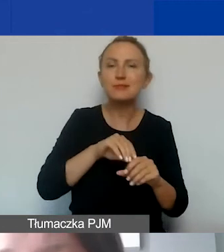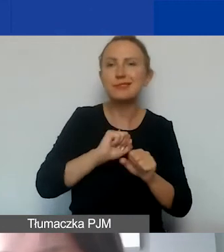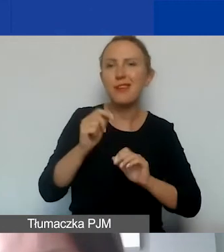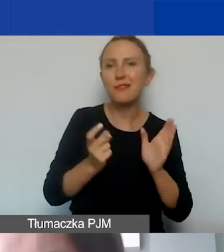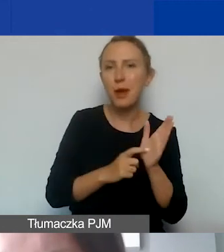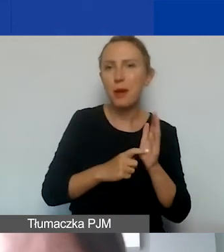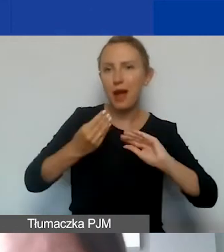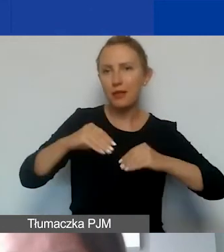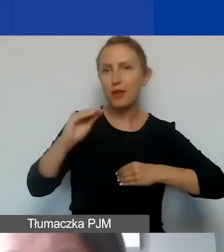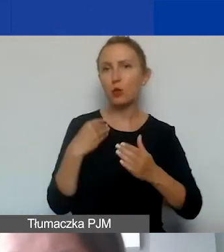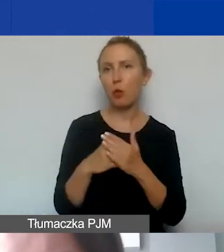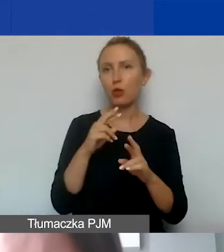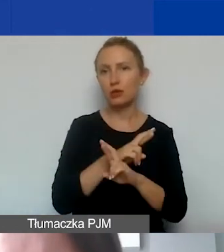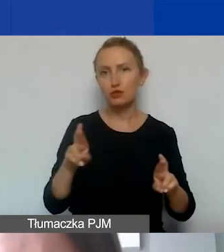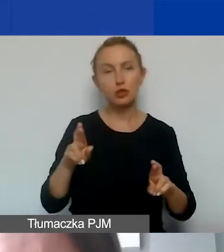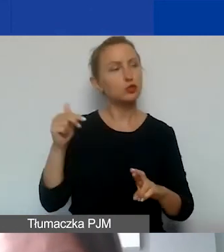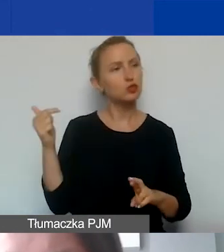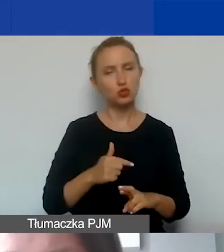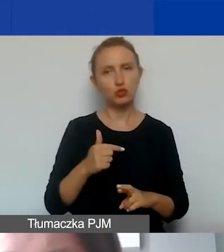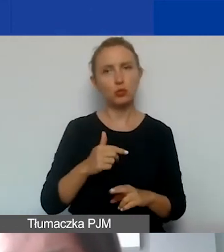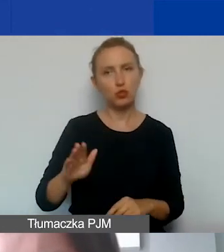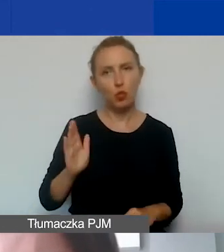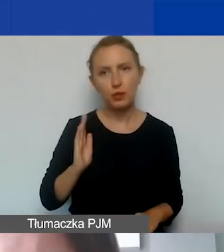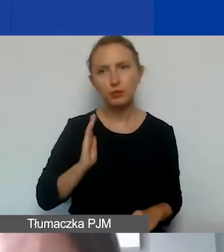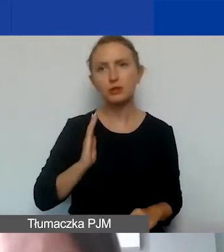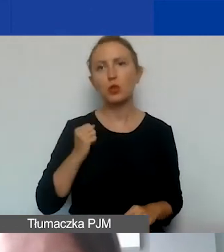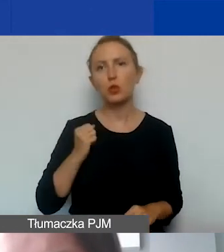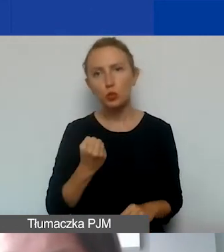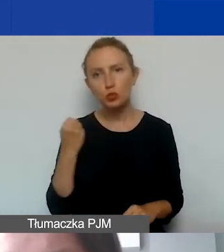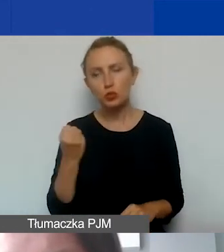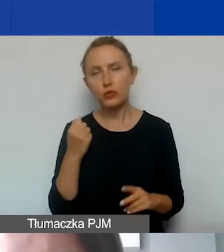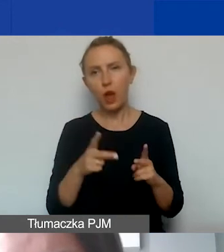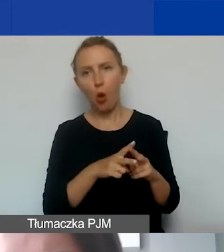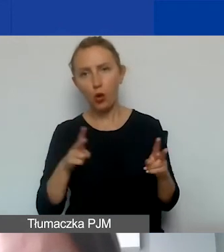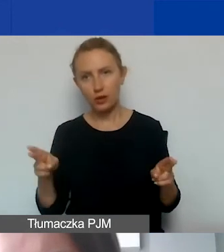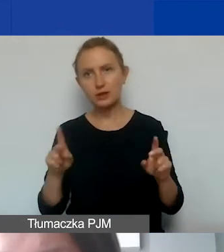Zakupione środki trwałe muszą zostać ubezpieczone, użytkowane w okresie trwania projektu,